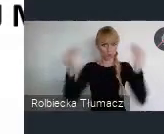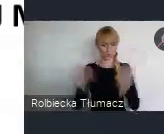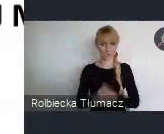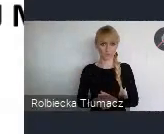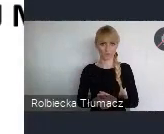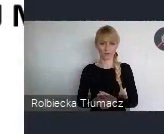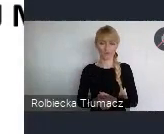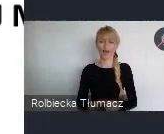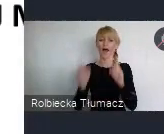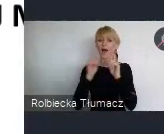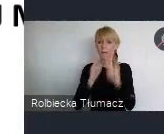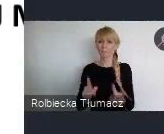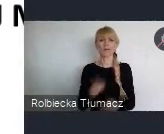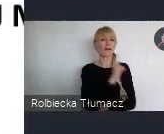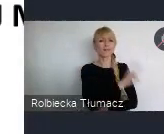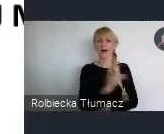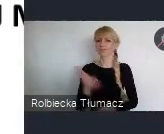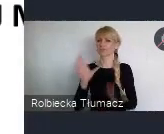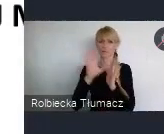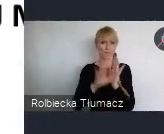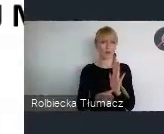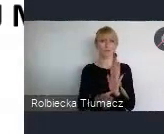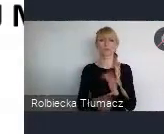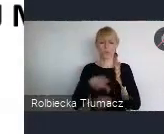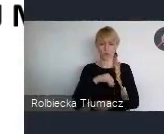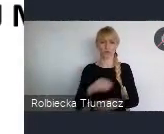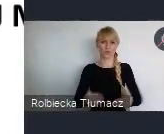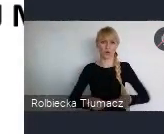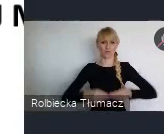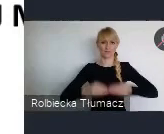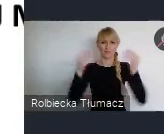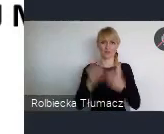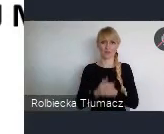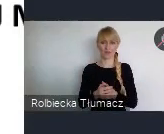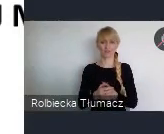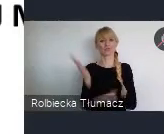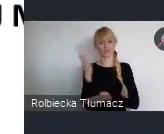w poszczególnych celach, znaleźć te elementy, które już zostały zrealizowane, te które się planuje,